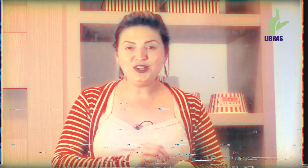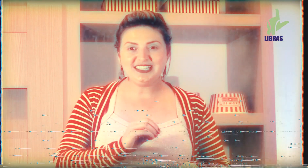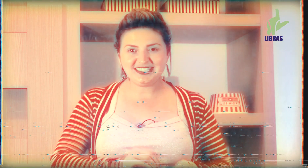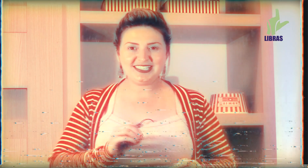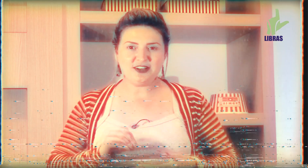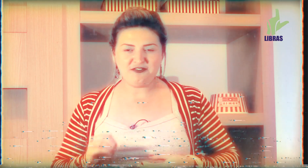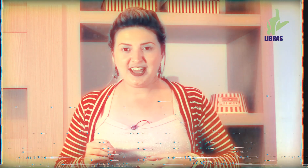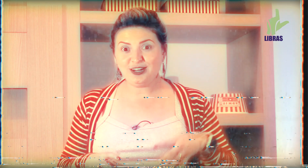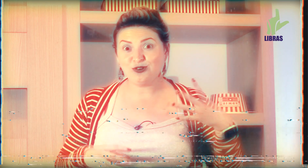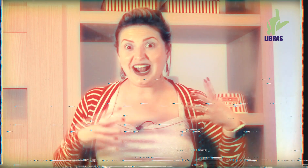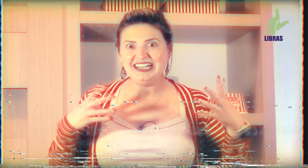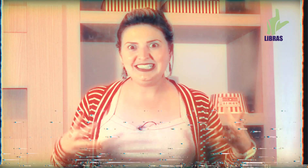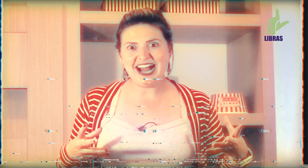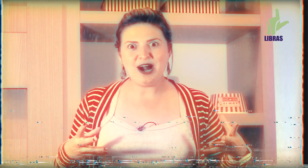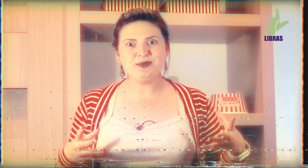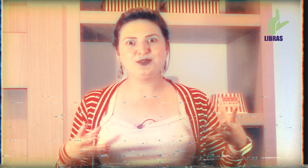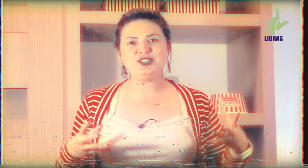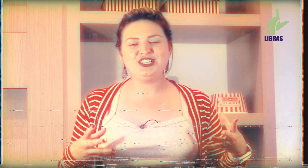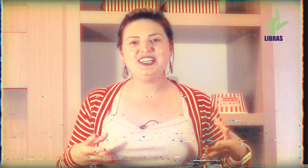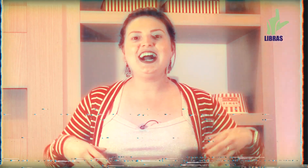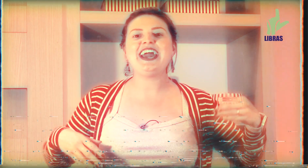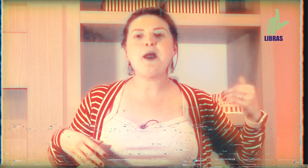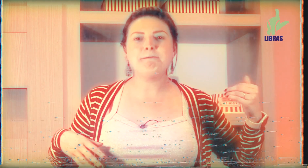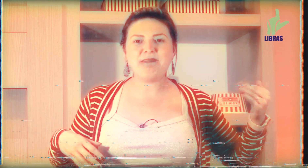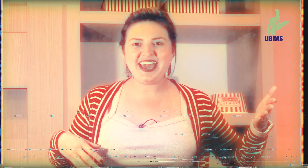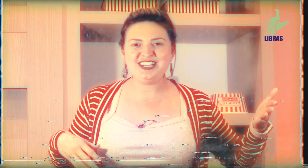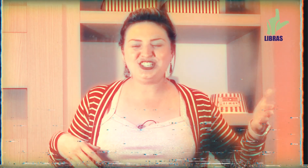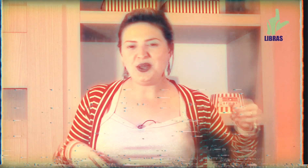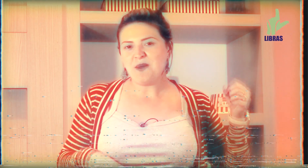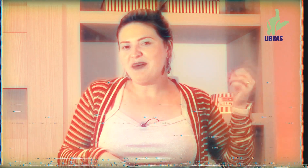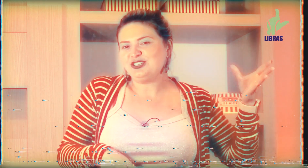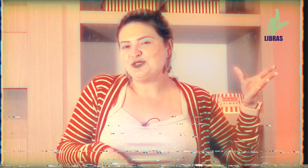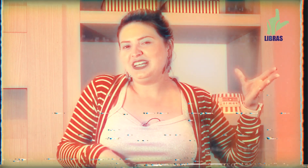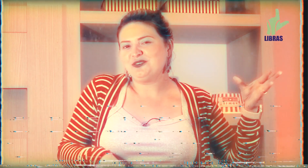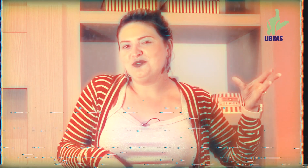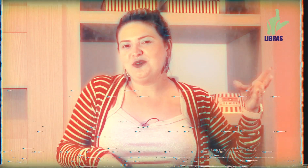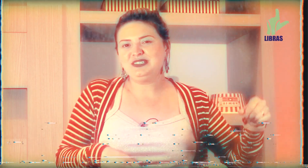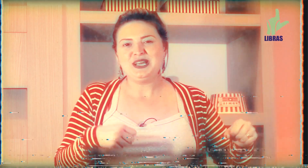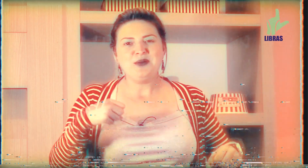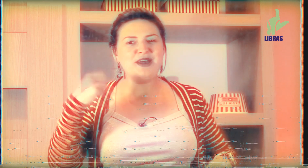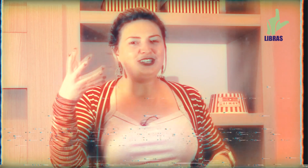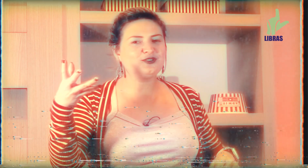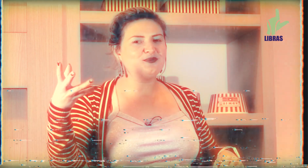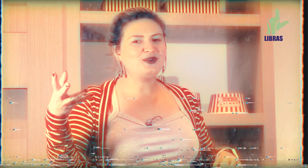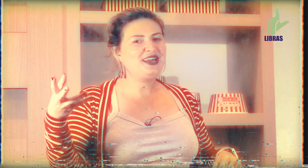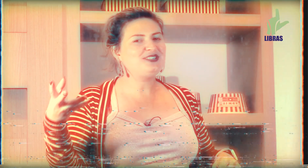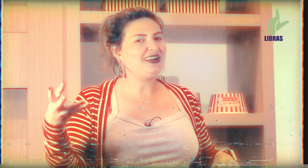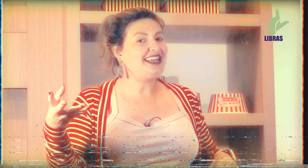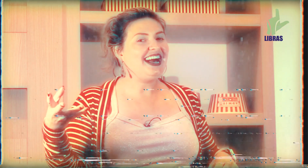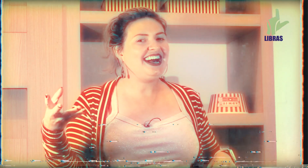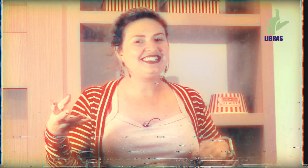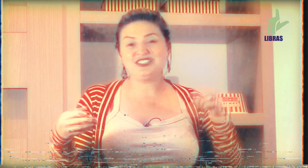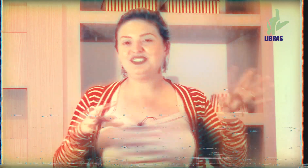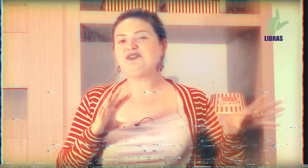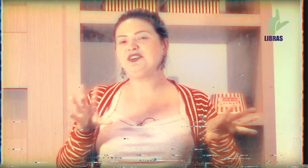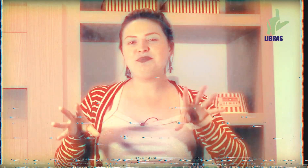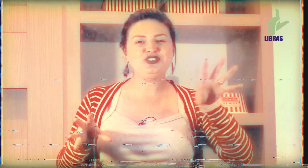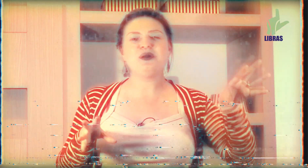toda sexta-feira o cardápio do dia é peixe, peixe com legumes, peixe com purê de batata se você for